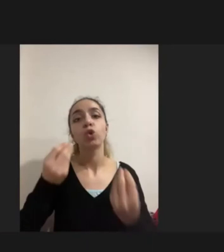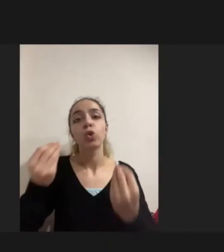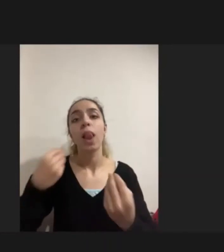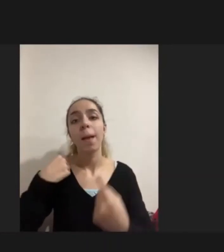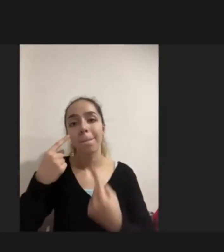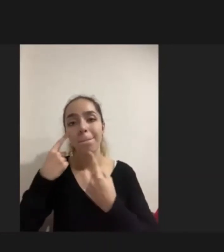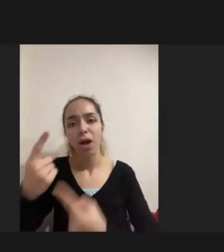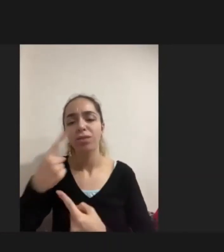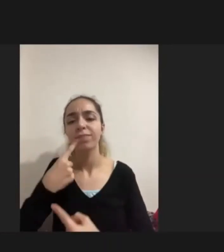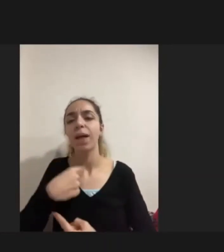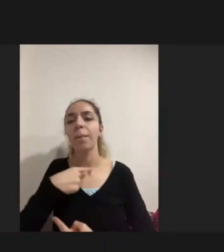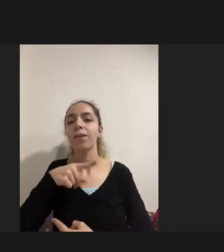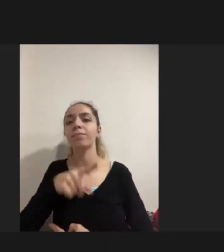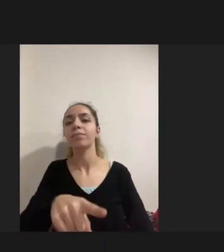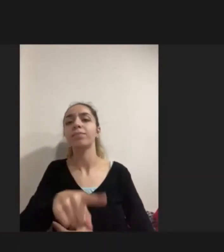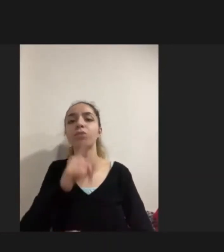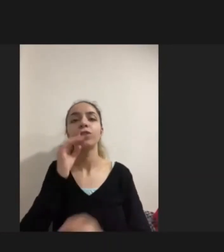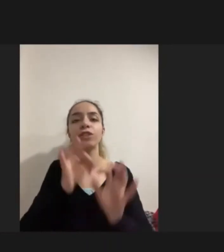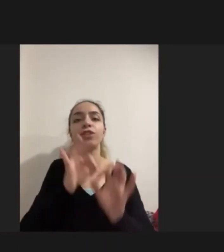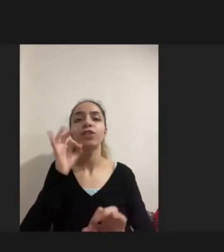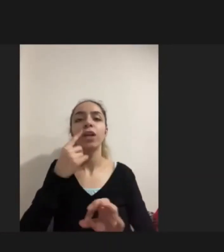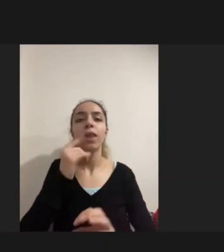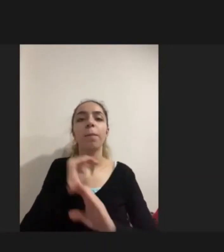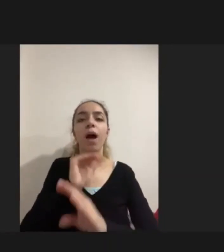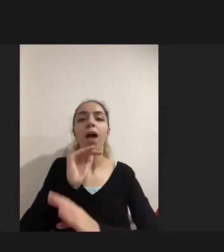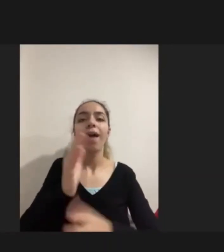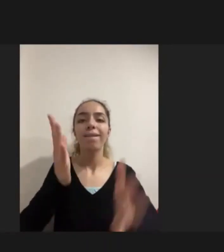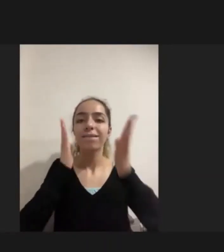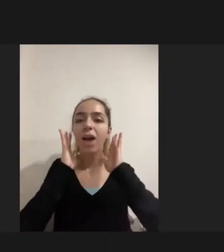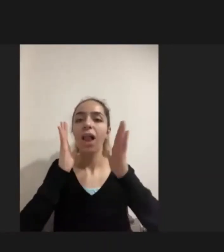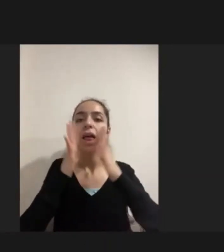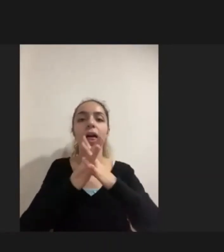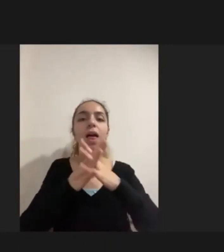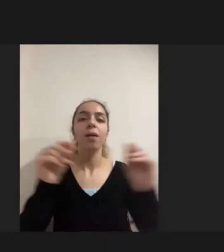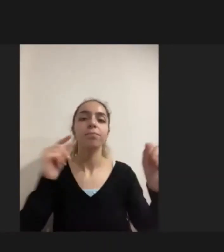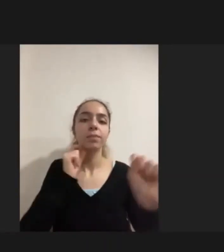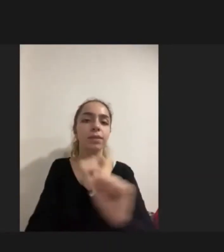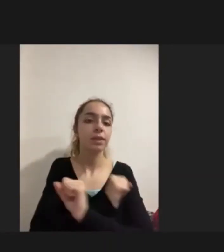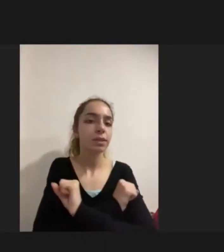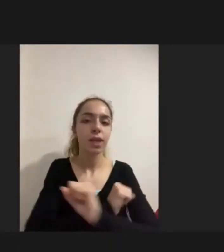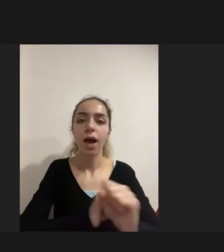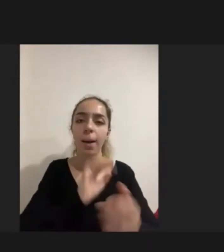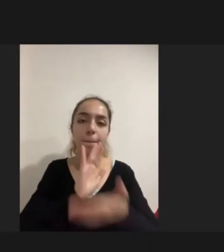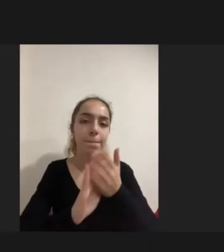Kişinin tamamen yaşamsal faaliyetlerini kaybettiği Dışarı ile tüm Bağlarını Kaybettiği